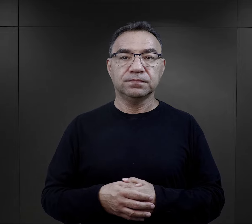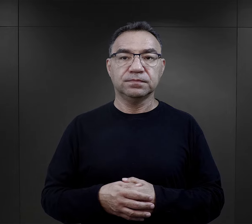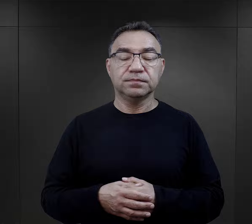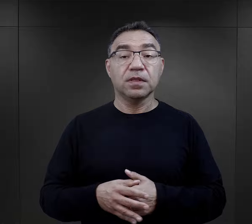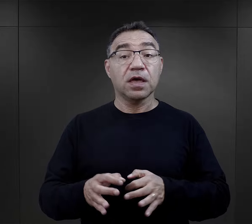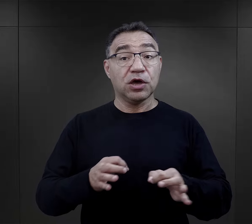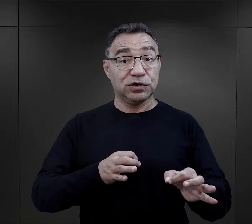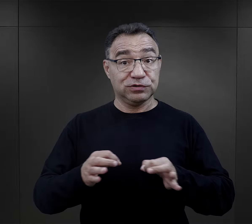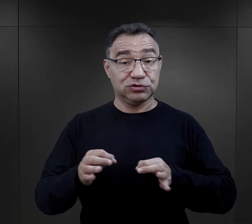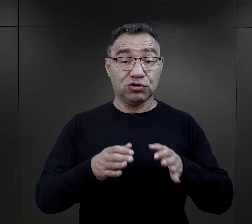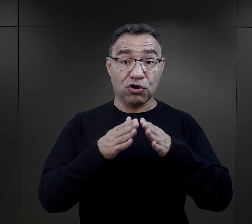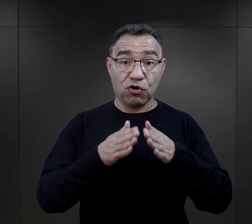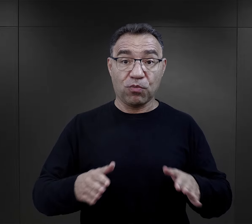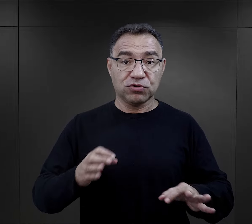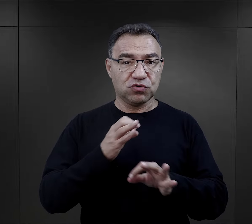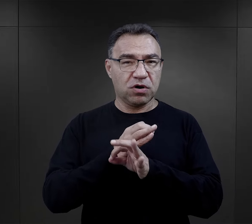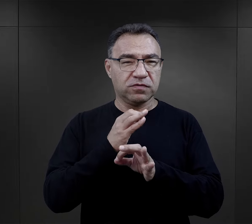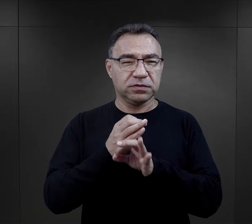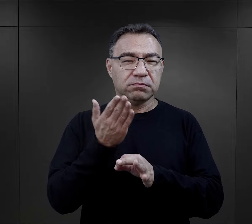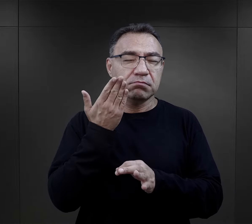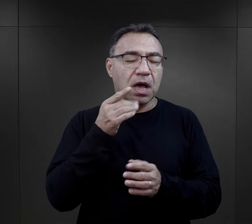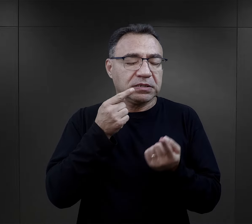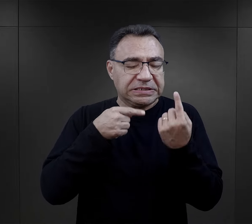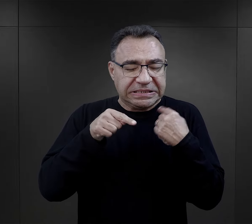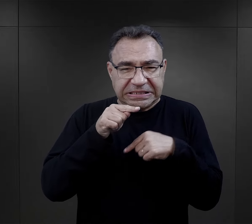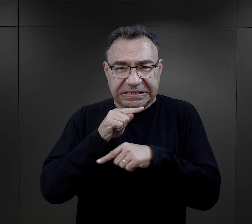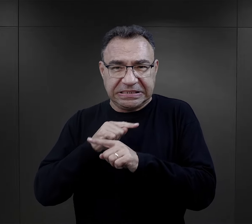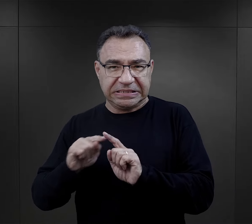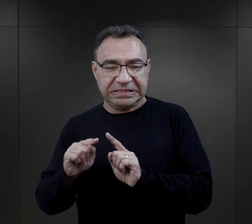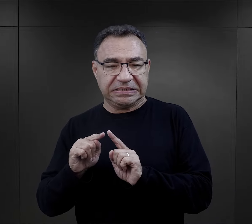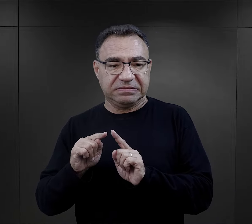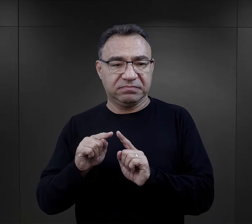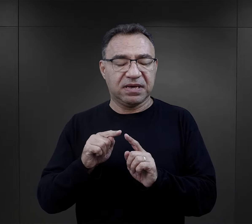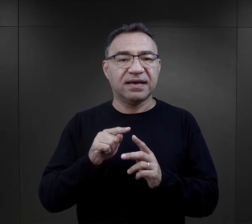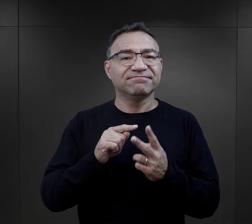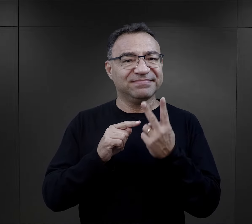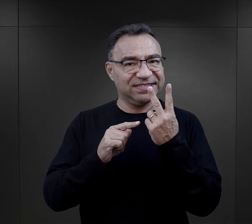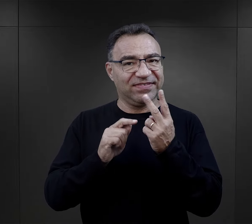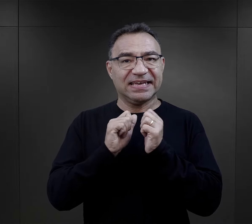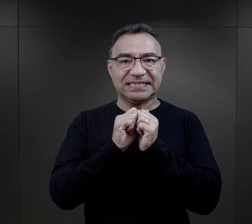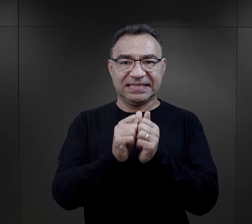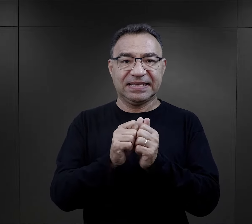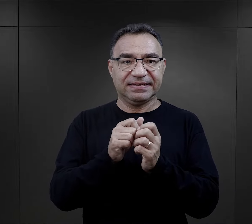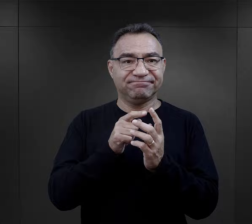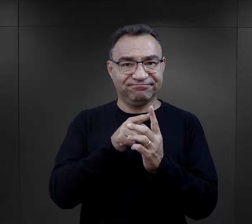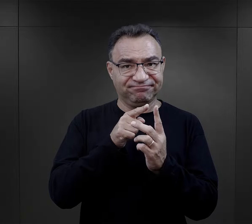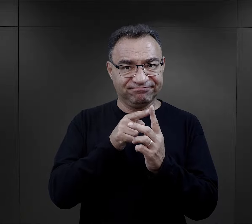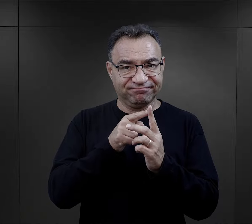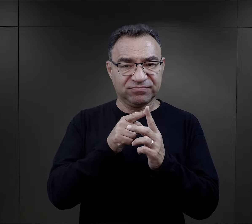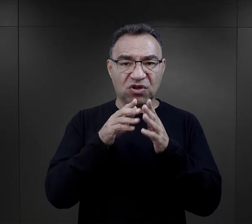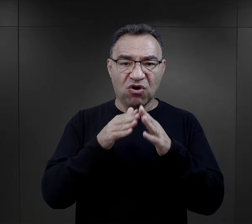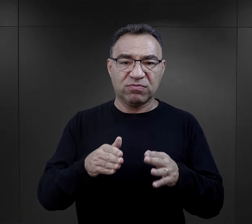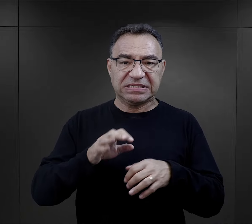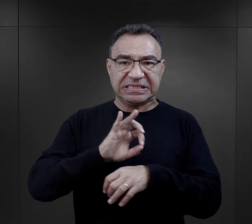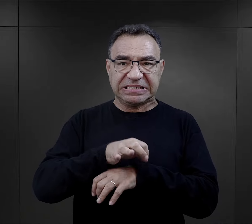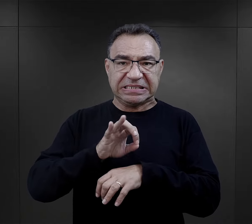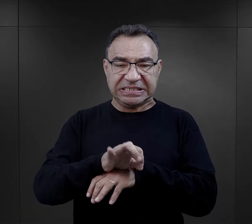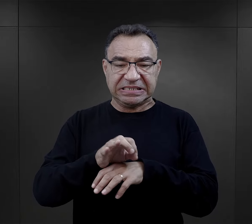Historia obozu Auschwitz jest niezwykle złożona. Łączył on dwie funkcje: obozu koncentracyjnego i ośrodka zagłady.